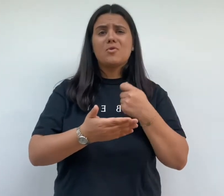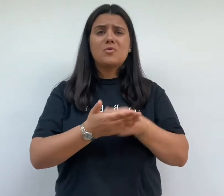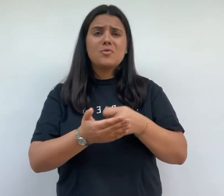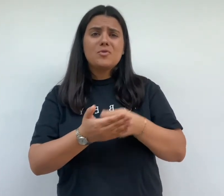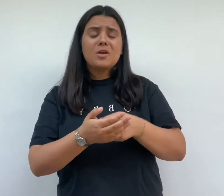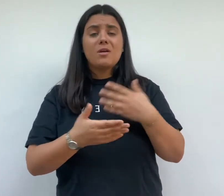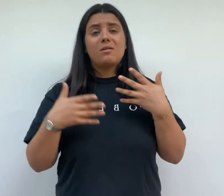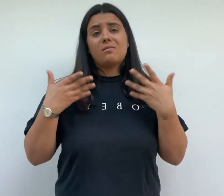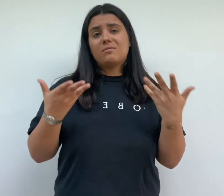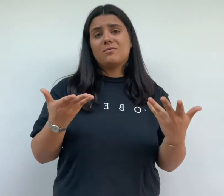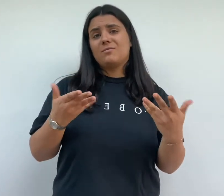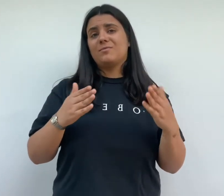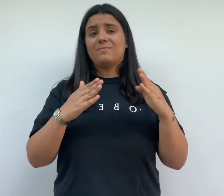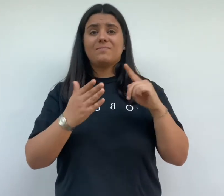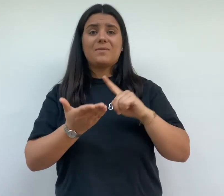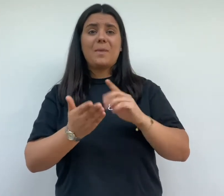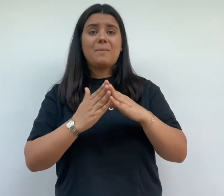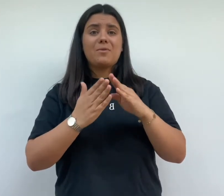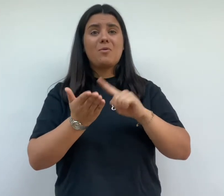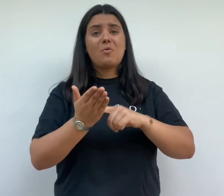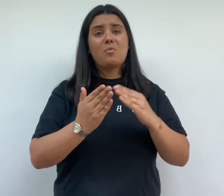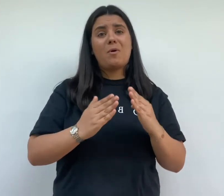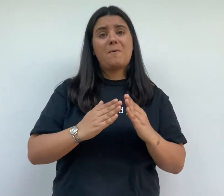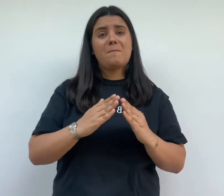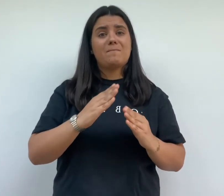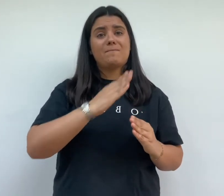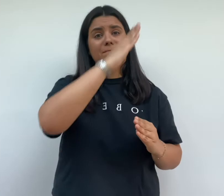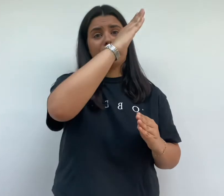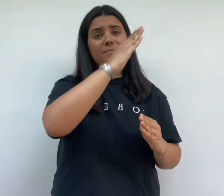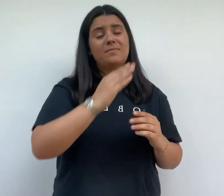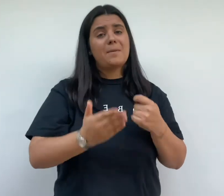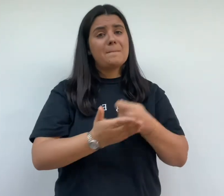coût des travaux et des investissements est plus important et il est nécessaire